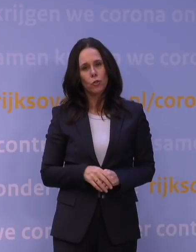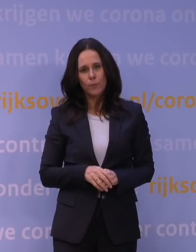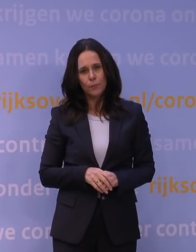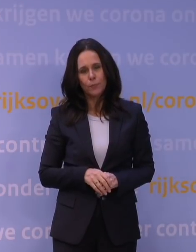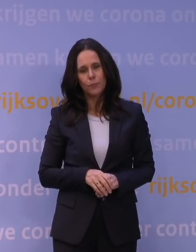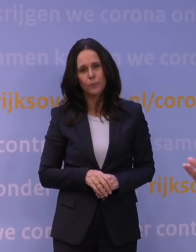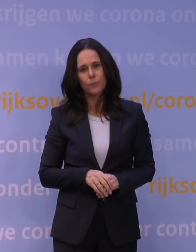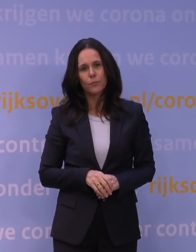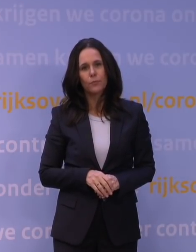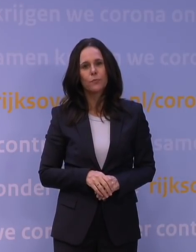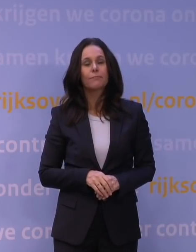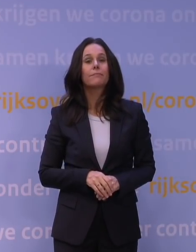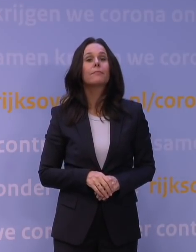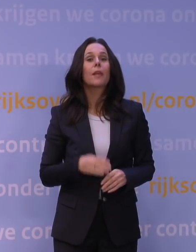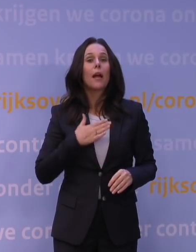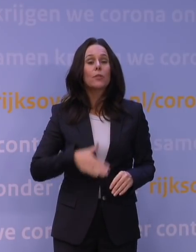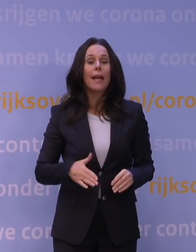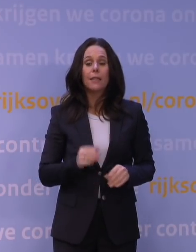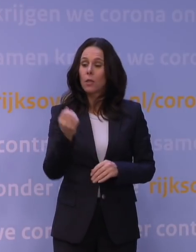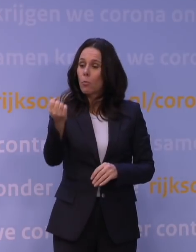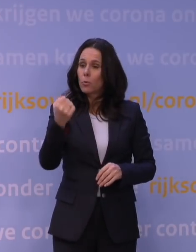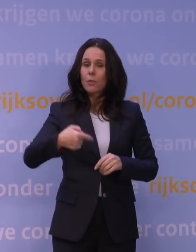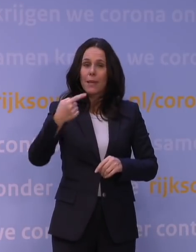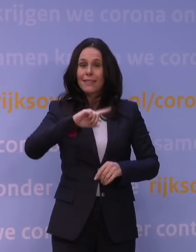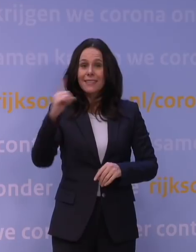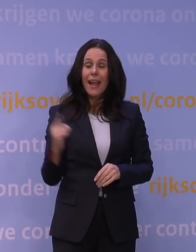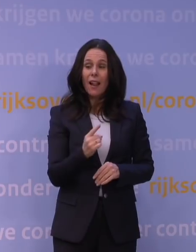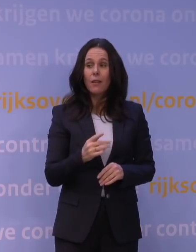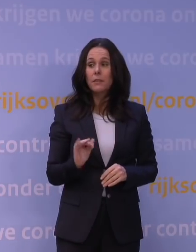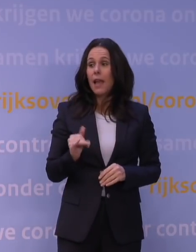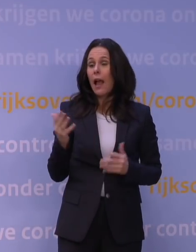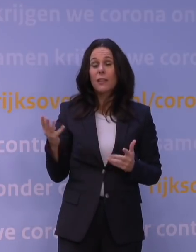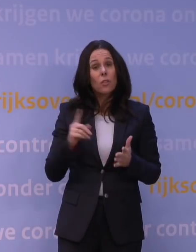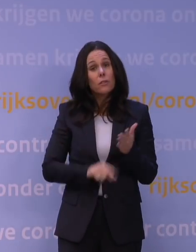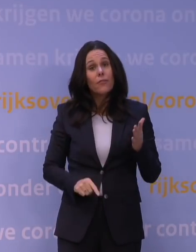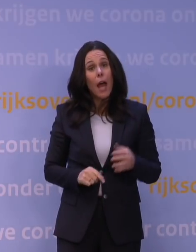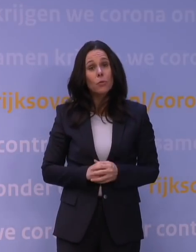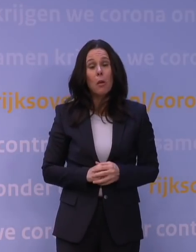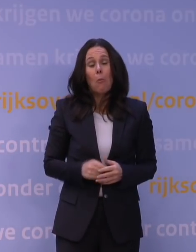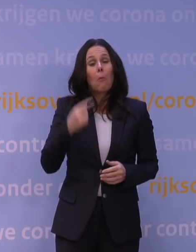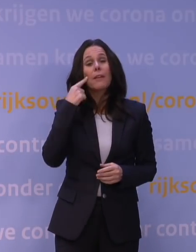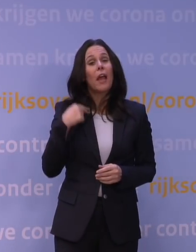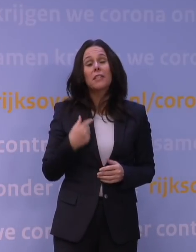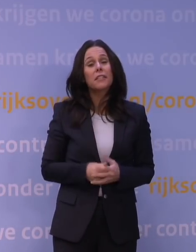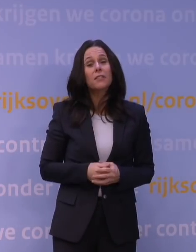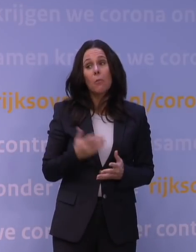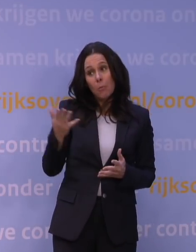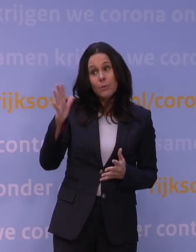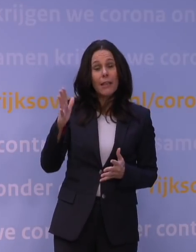wat er uiteindelijk toe leidde dat de boosters versneld zijn. Ja, is dat dan een fout? Ik weet het niet, u zult het misschien als fout typeren.